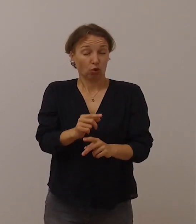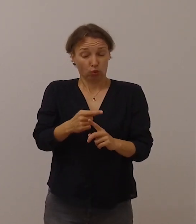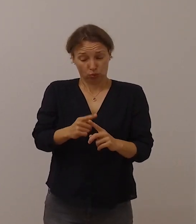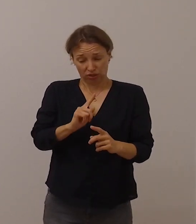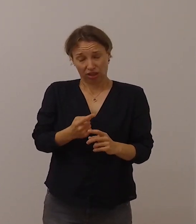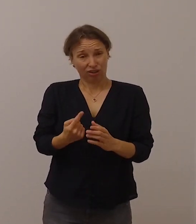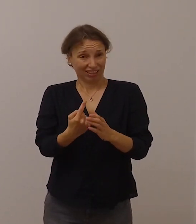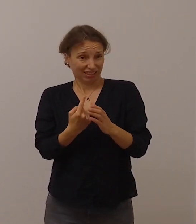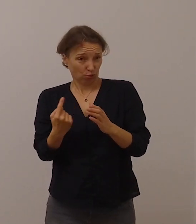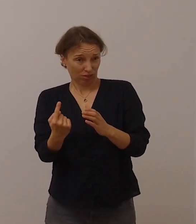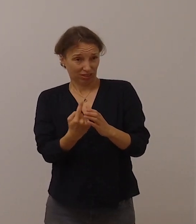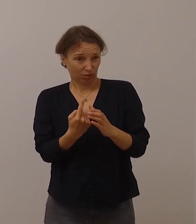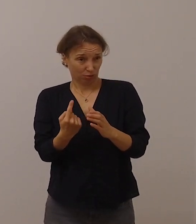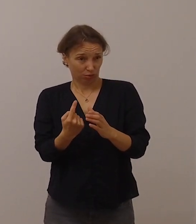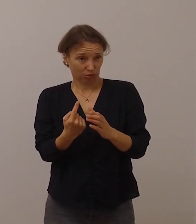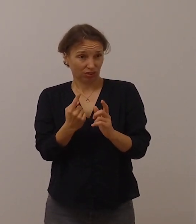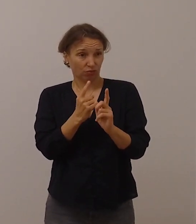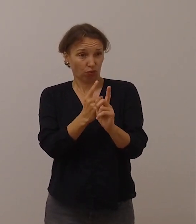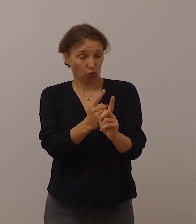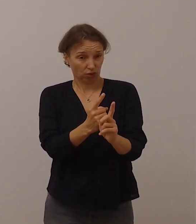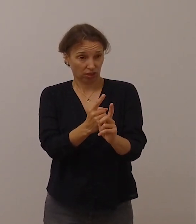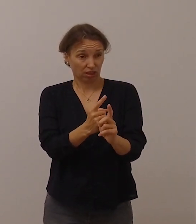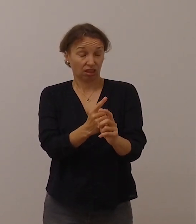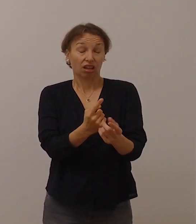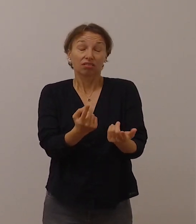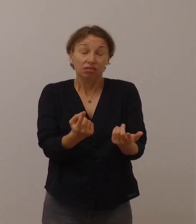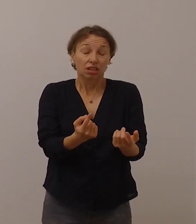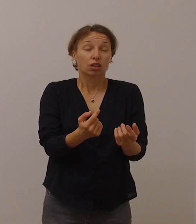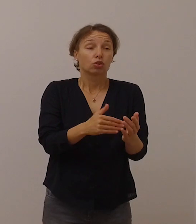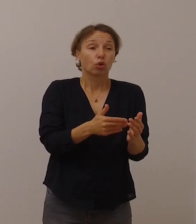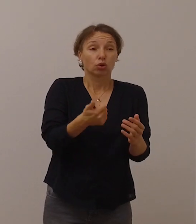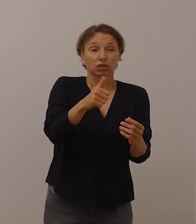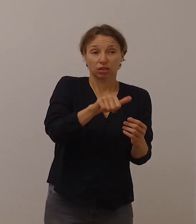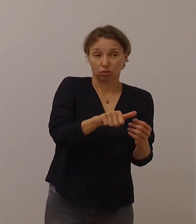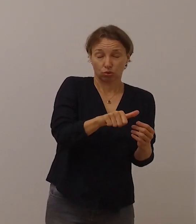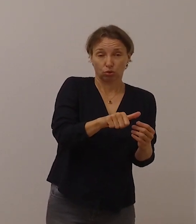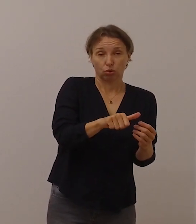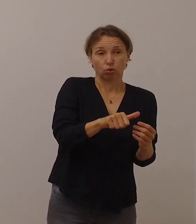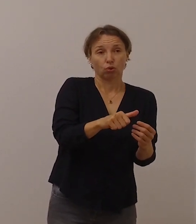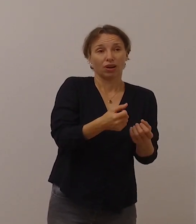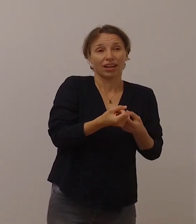Außerdem sind viele der Informationen rund um das Coronavirus